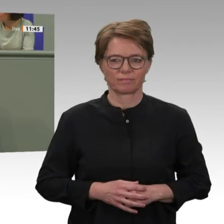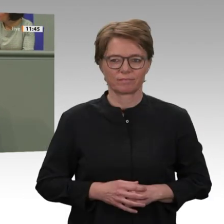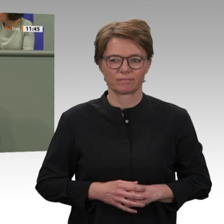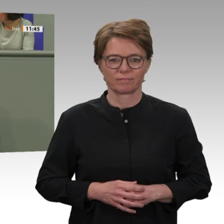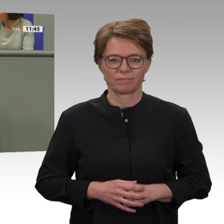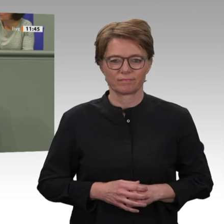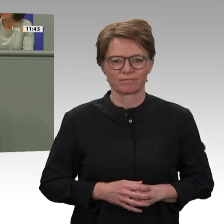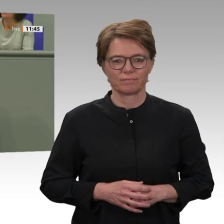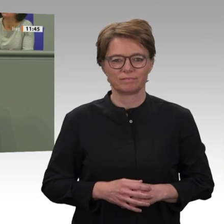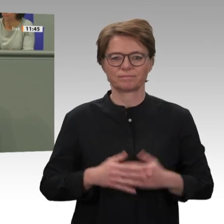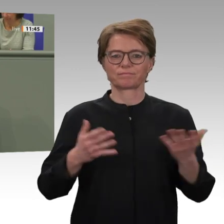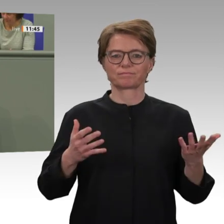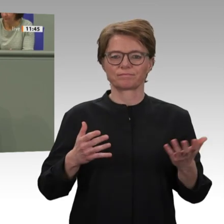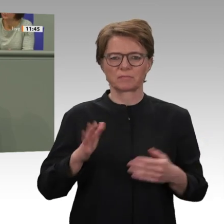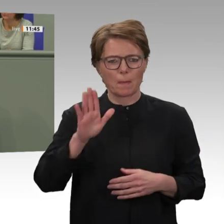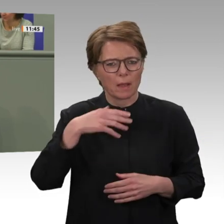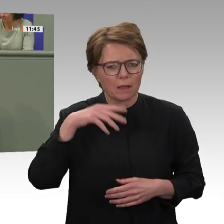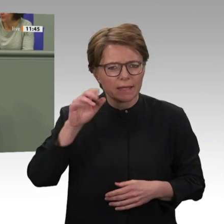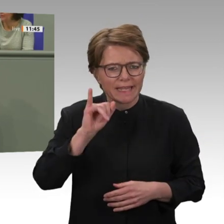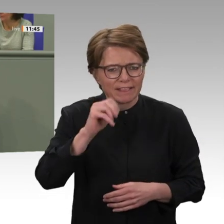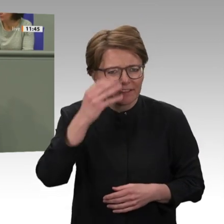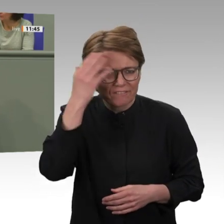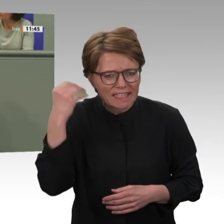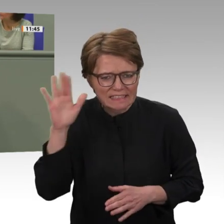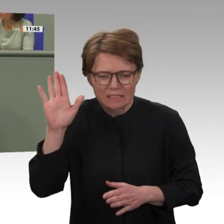Dort wird er sich für seine Verbrechen gegen die Menschlichkeit, für Kriegsverbrechen